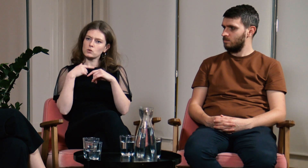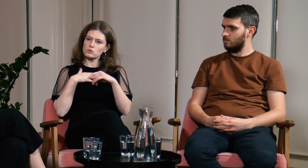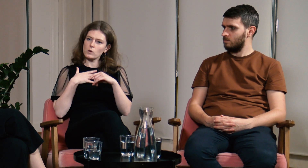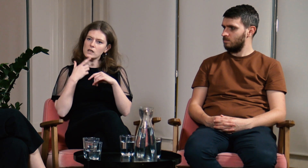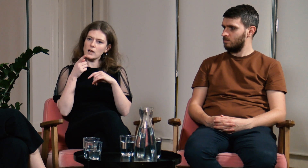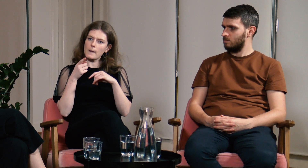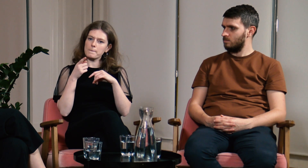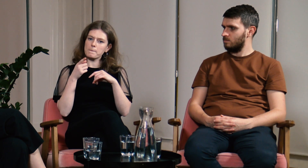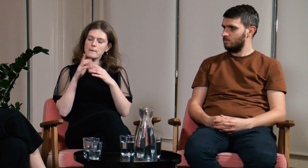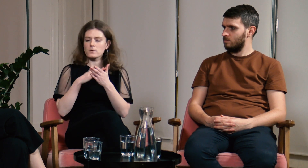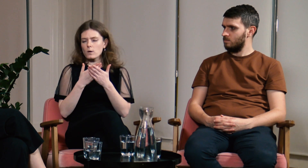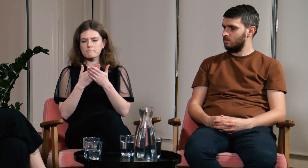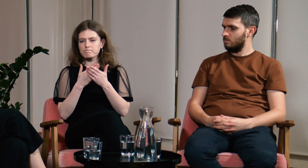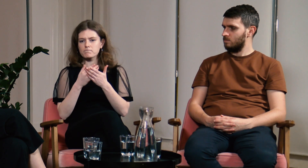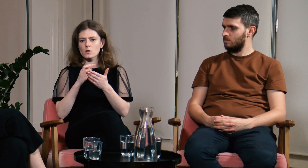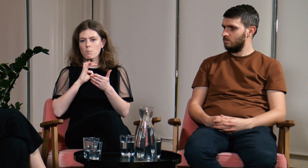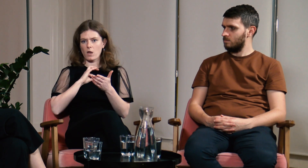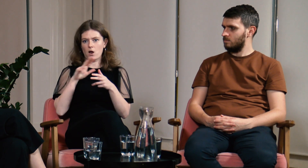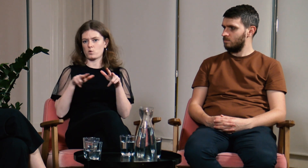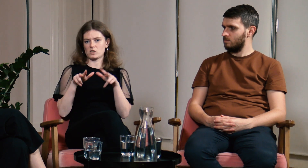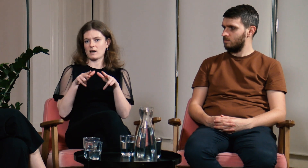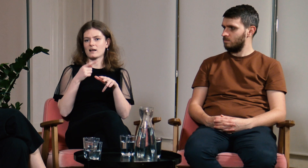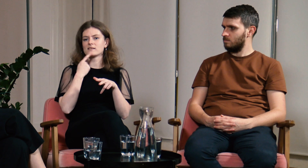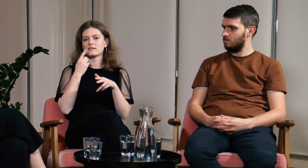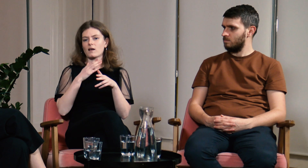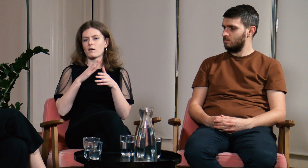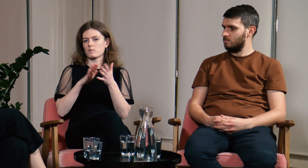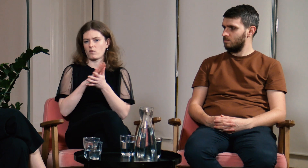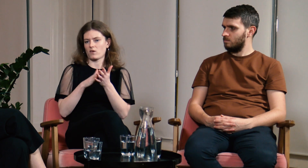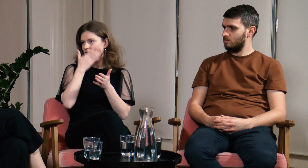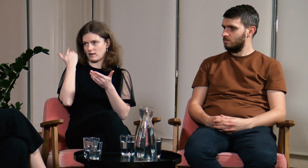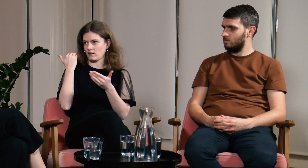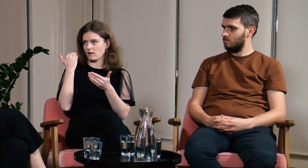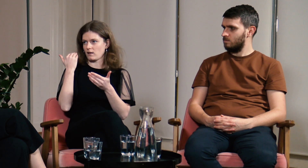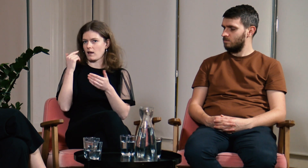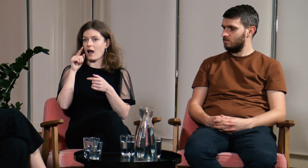Mam wrażenie... Na przykład moja rodzina nie zna języka migowego,